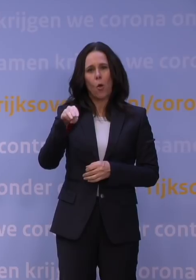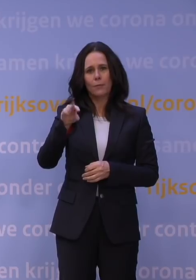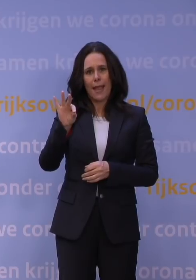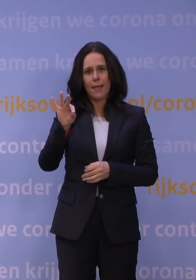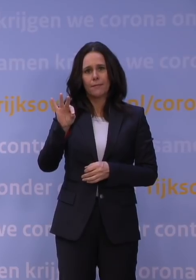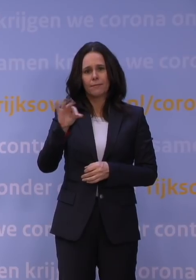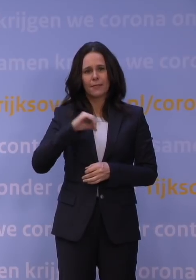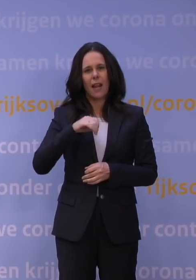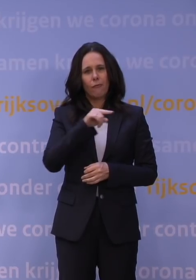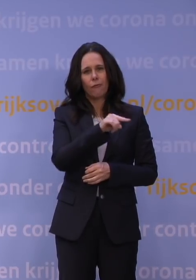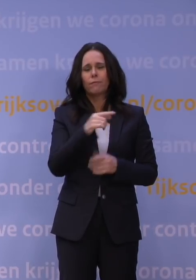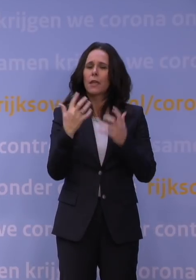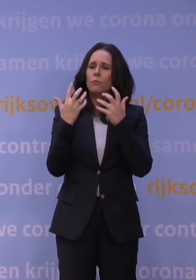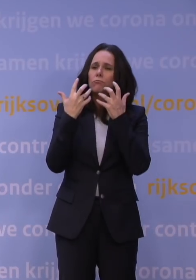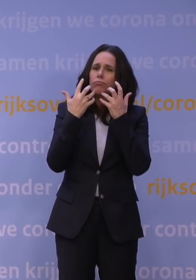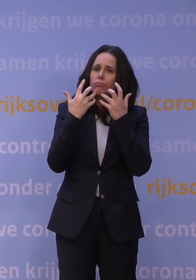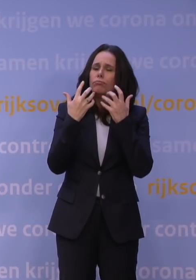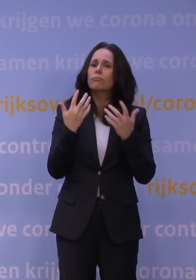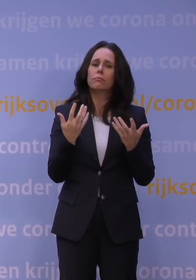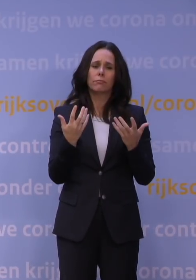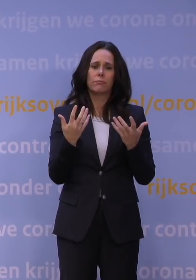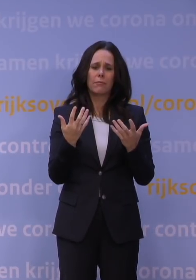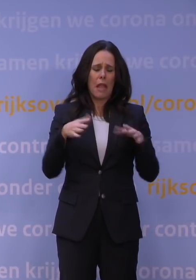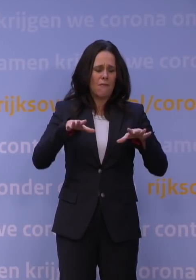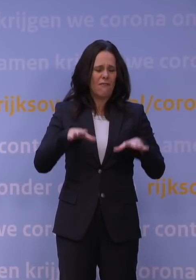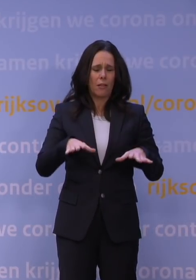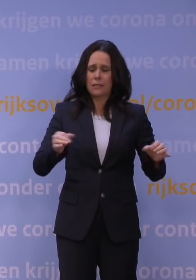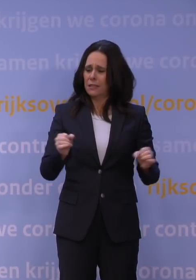Hij zal uitleggen waarom we niet kunnen wachten